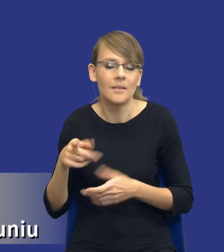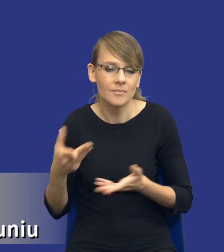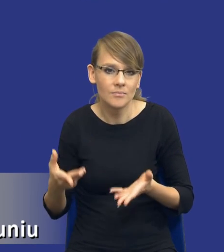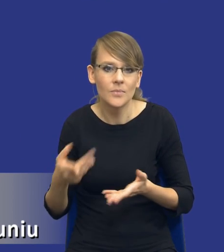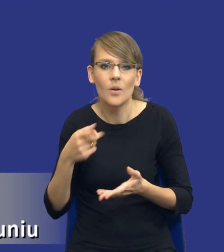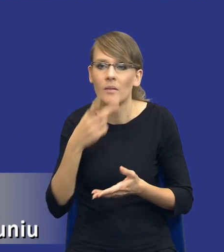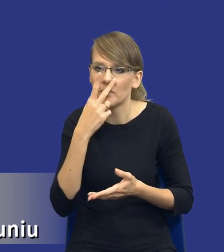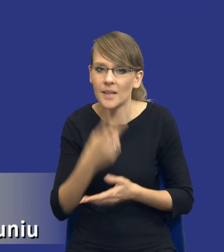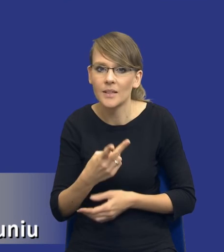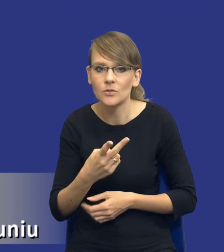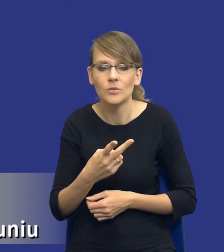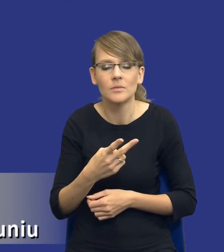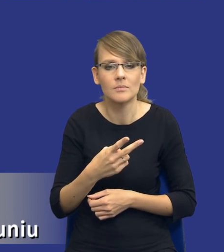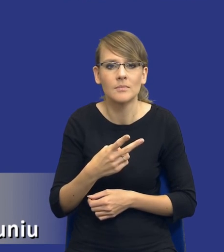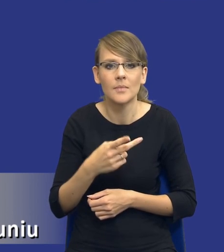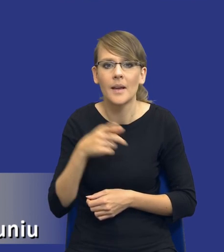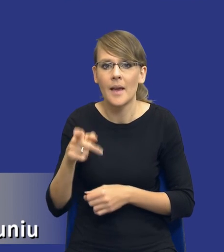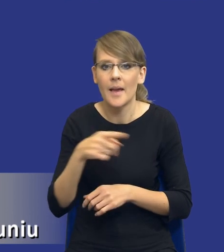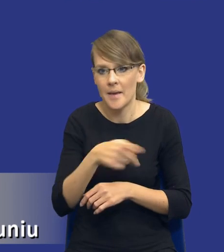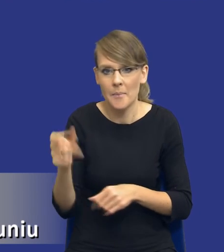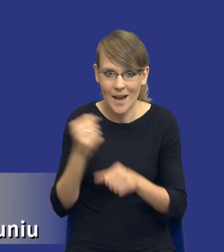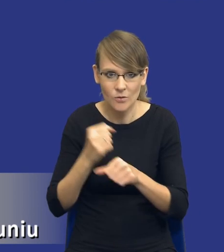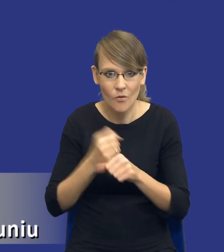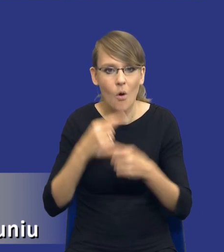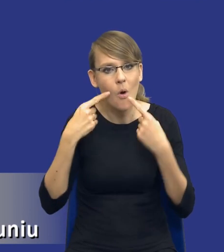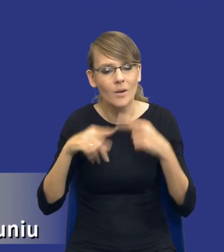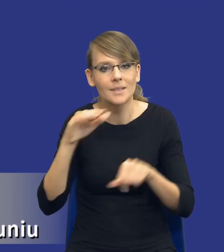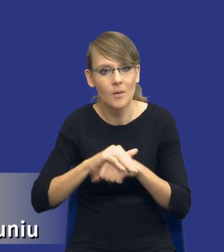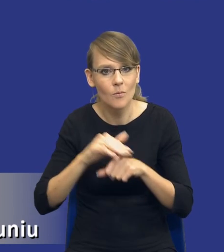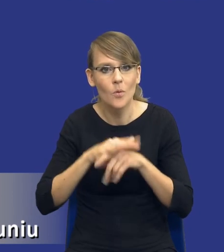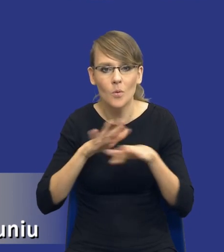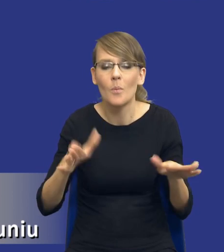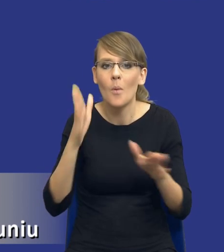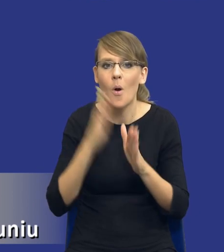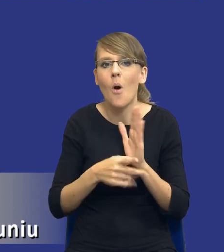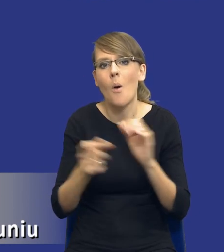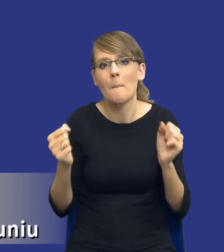wynika, że pracownicy odpowiedzialni za zamówienia publiczne po prostu boją się tej analizy.